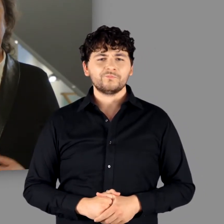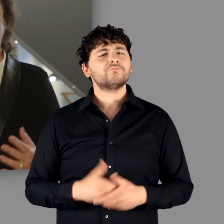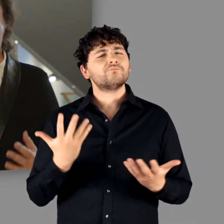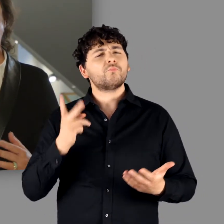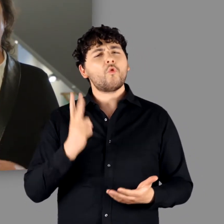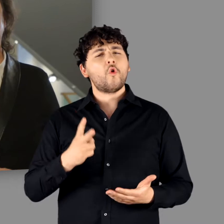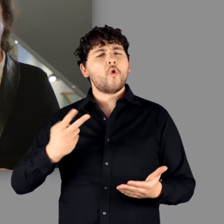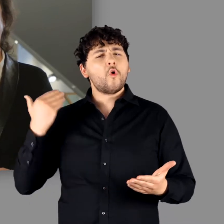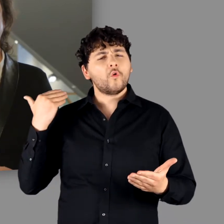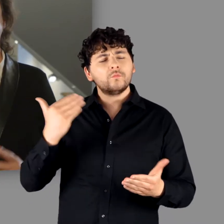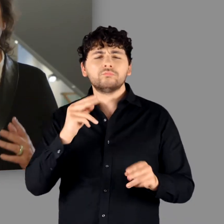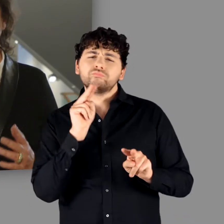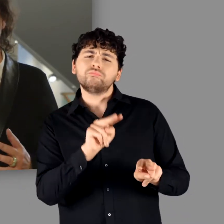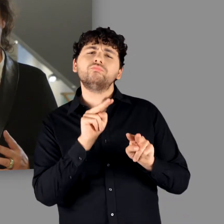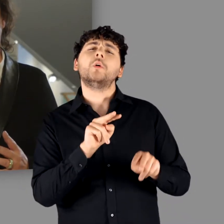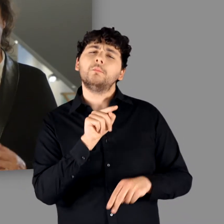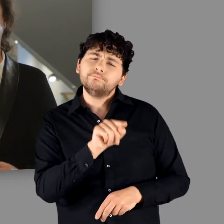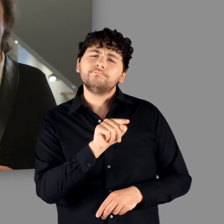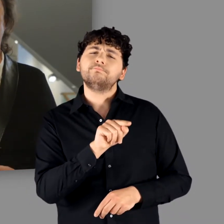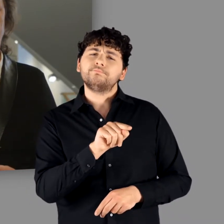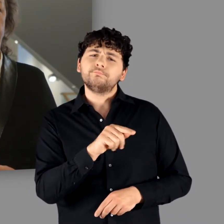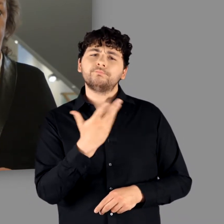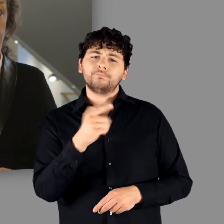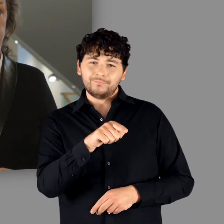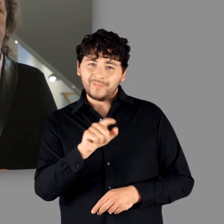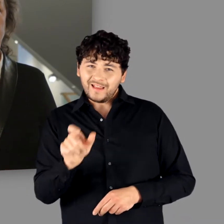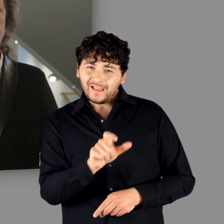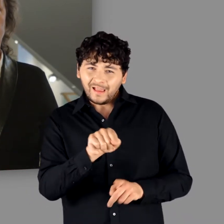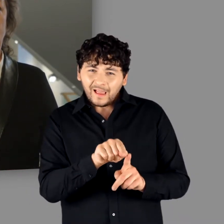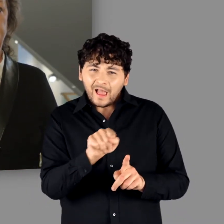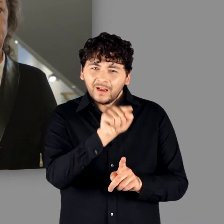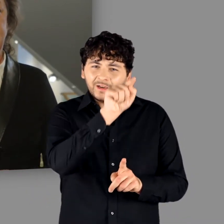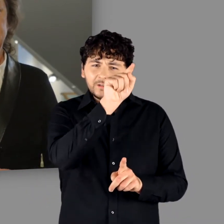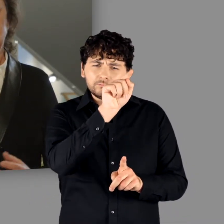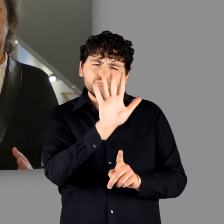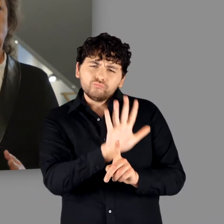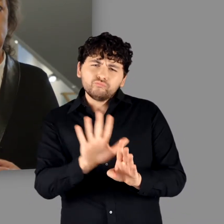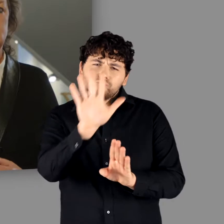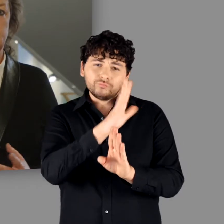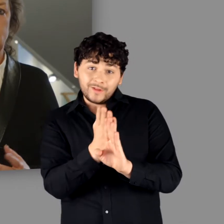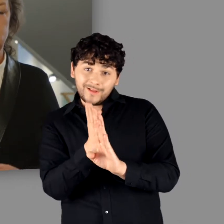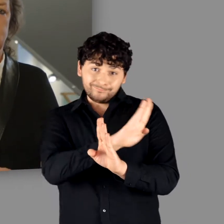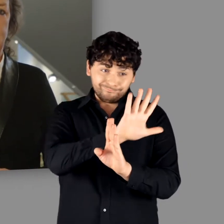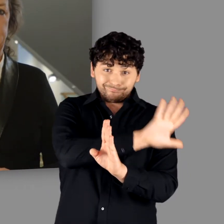Der Fokus liegt bewusst nicht – wie es bisher oft der Fall war – auf den Grenzregionen zum Römischen Reich